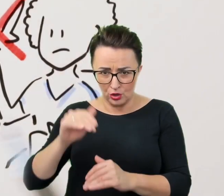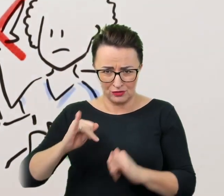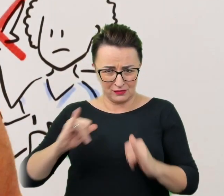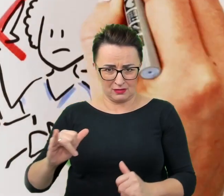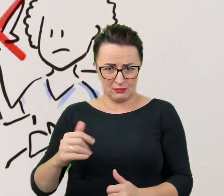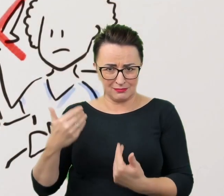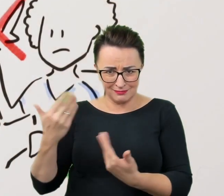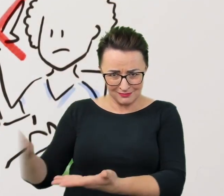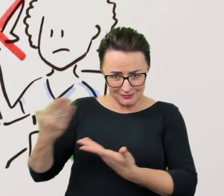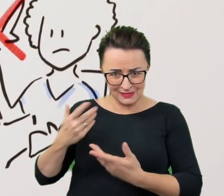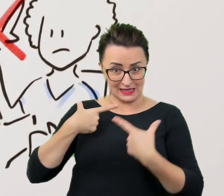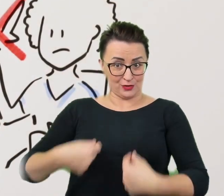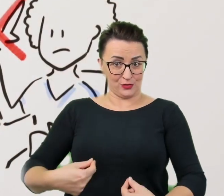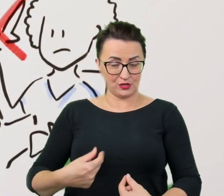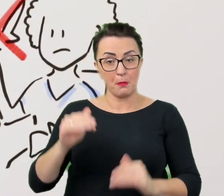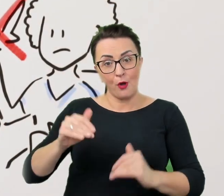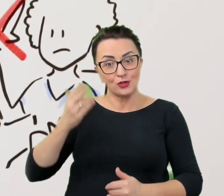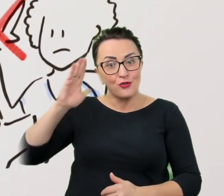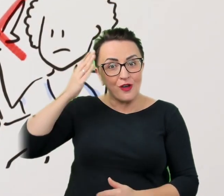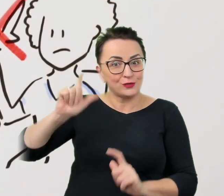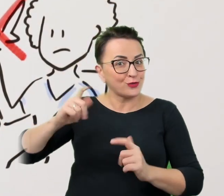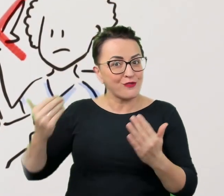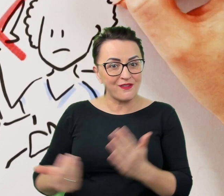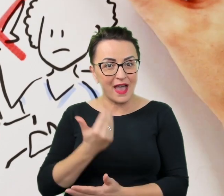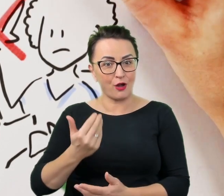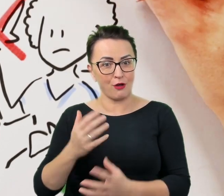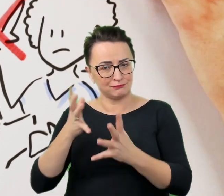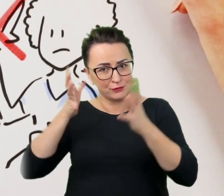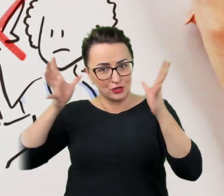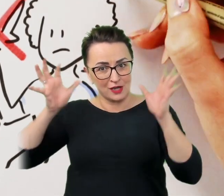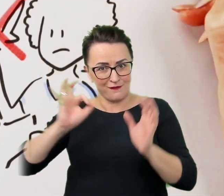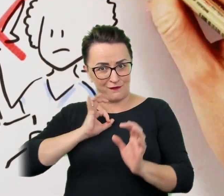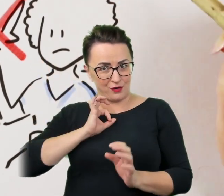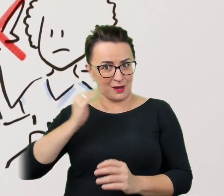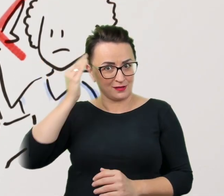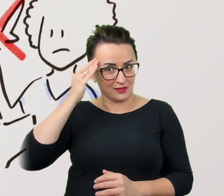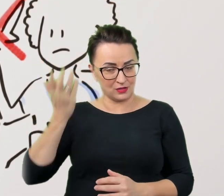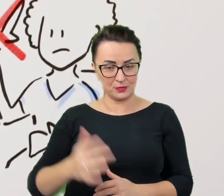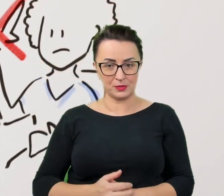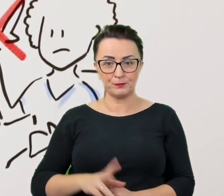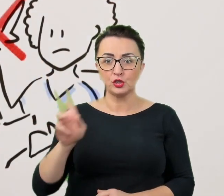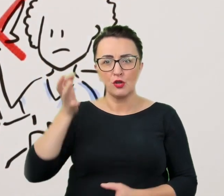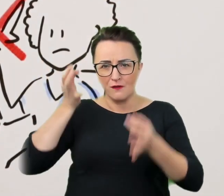Być może dowiedzieć się czegoś nowego i poszerzyć swój światopogląd. Kto ma wątpliwości - niech pyta, to nigdy nie zaszkodzi,